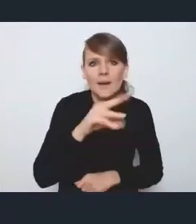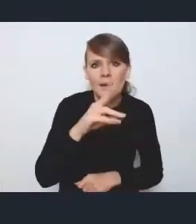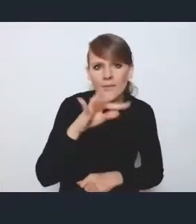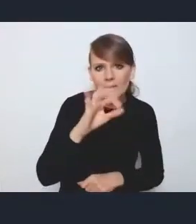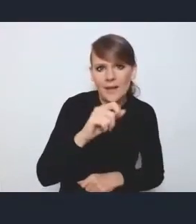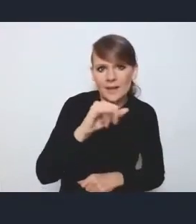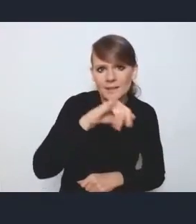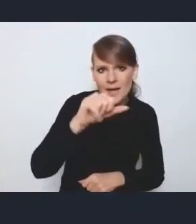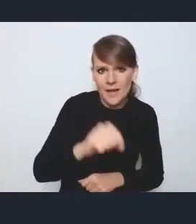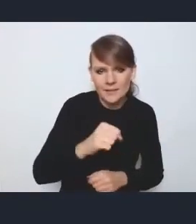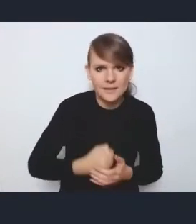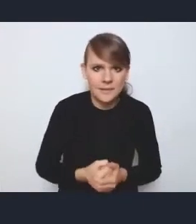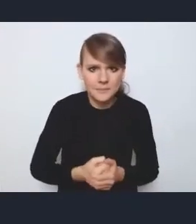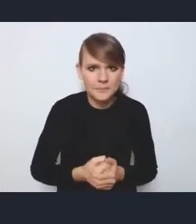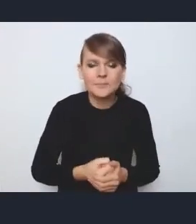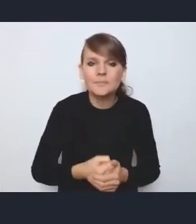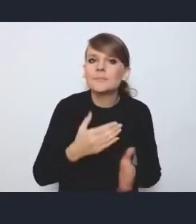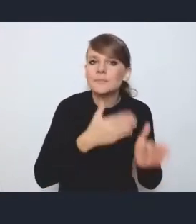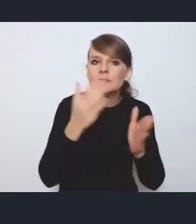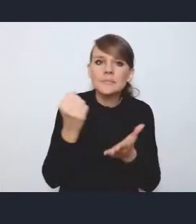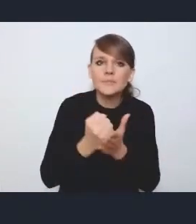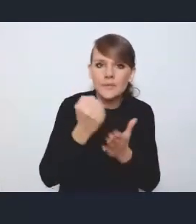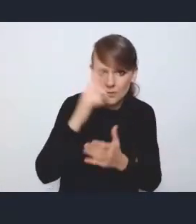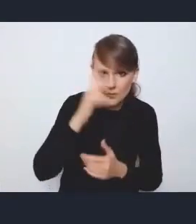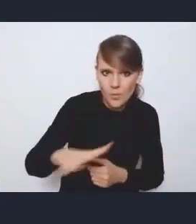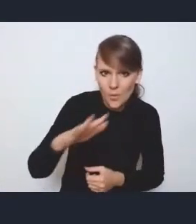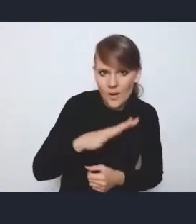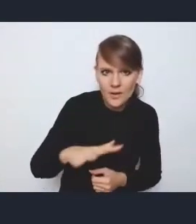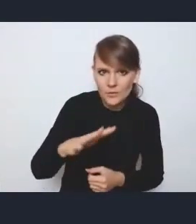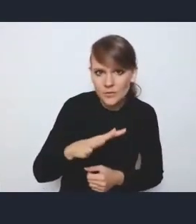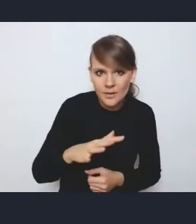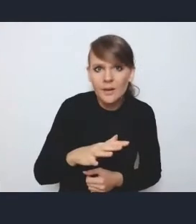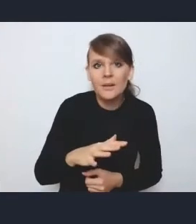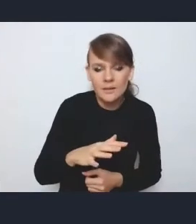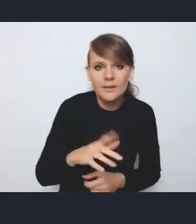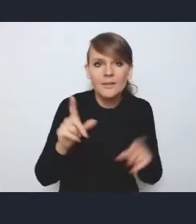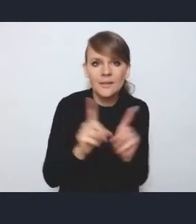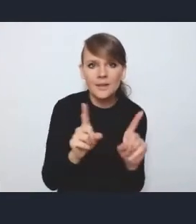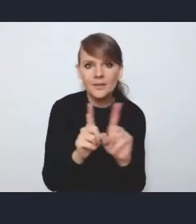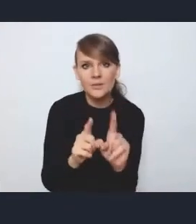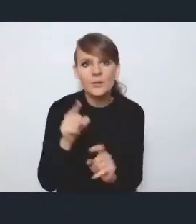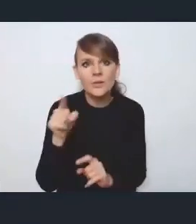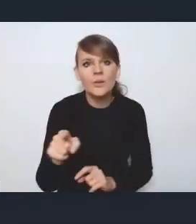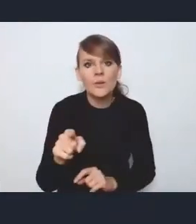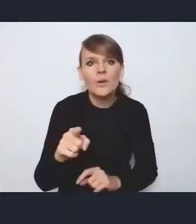Jeżeli chodzi o te kwestie społeczne i to, co tak jakby też już padło ze strony tutaj pana dyrektora,